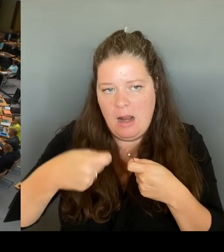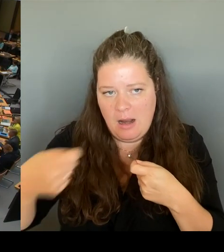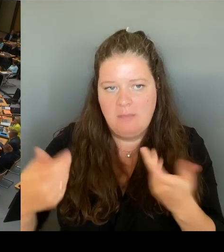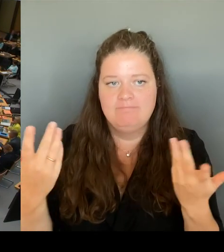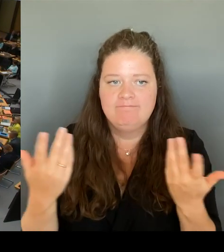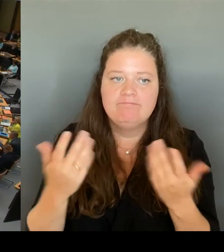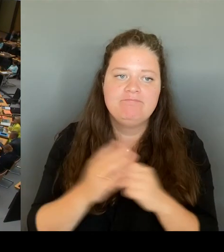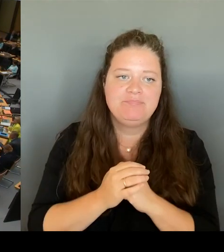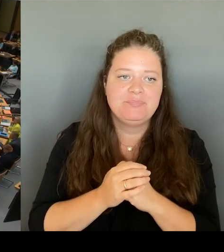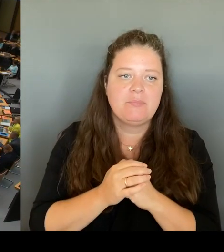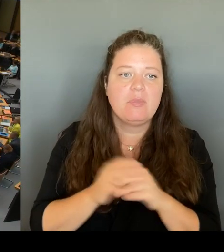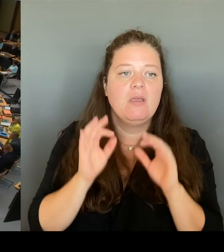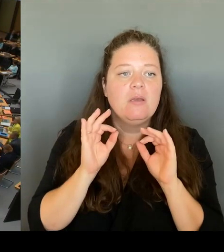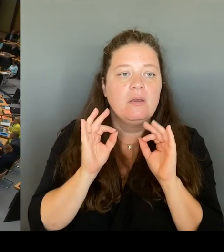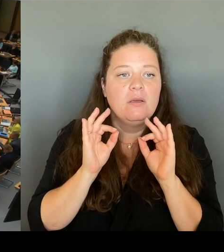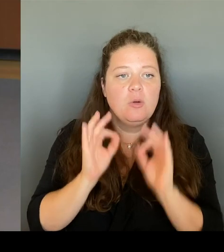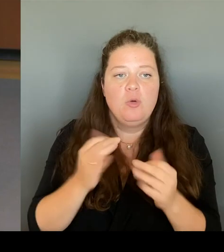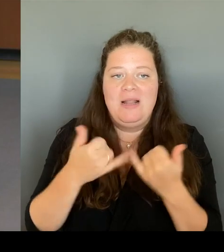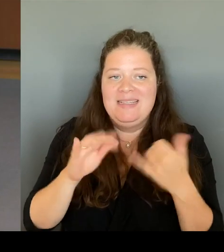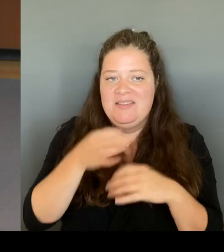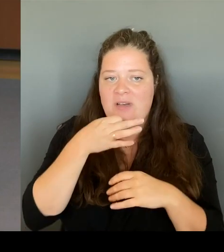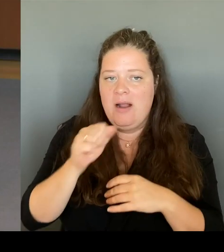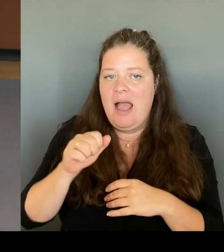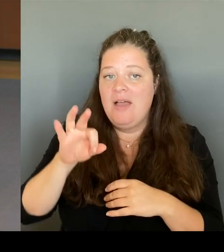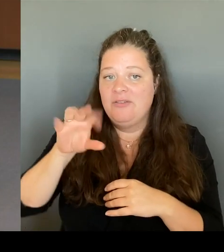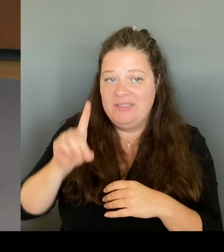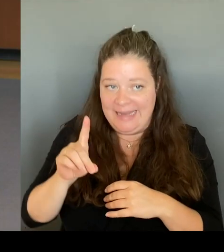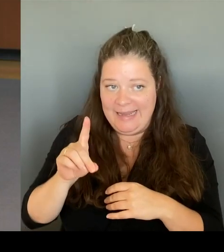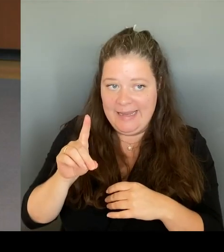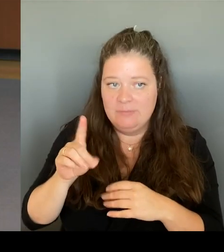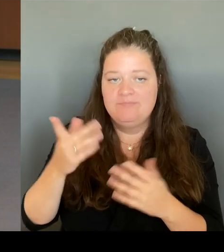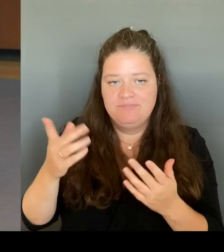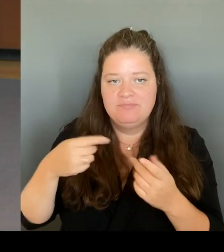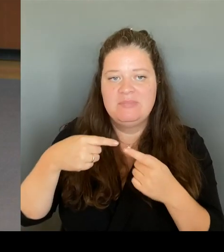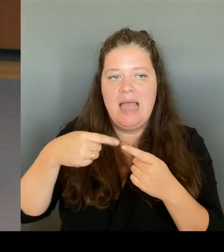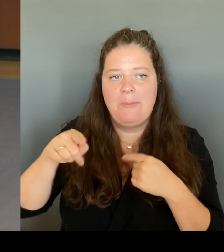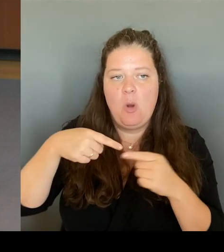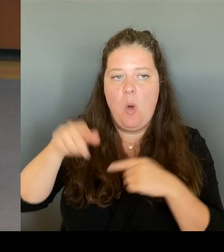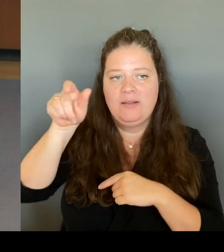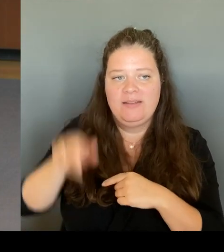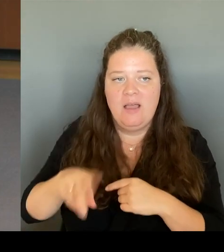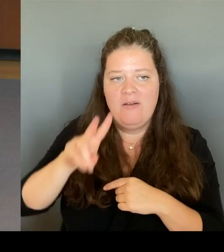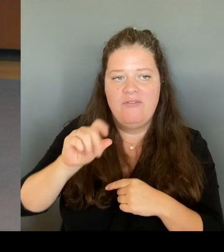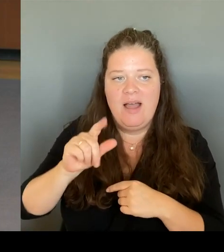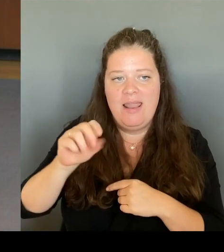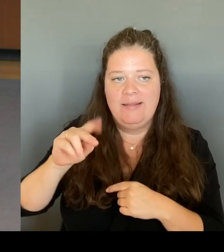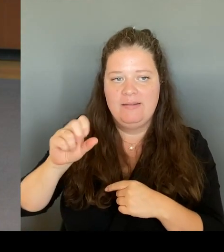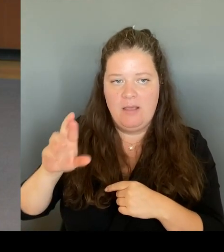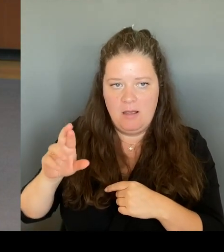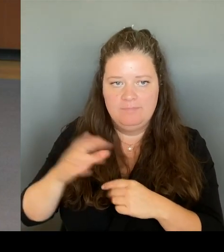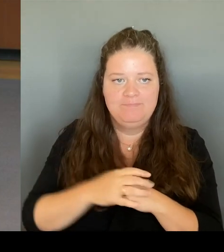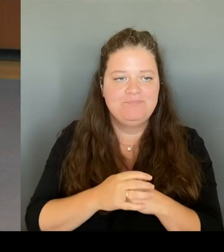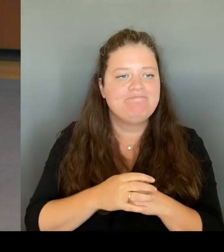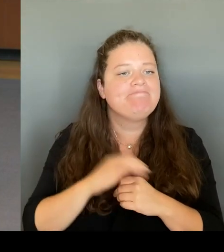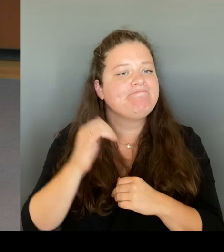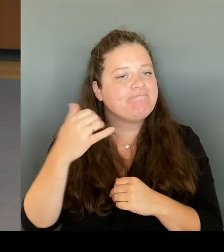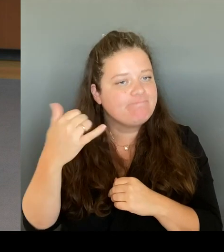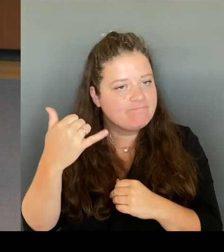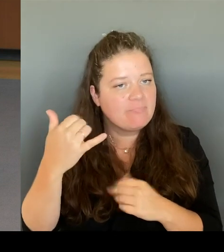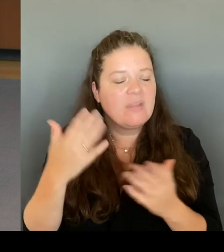damaligen BSG-Chefs Schönbohm. Was wird der Senat zur Aufklärung dieser schwerwiegenden Vorwürfe und mutmaßlichen Verfehlungen